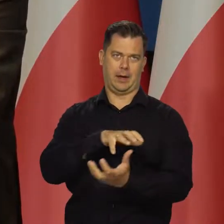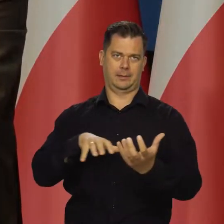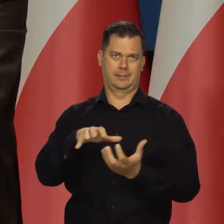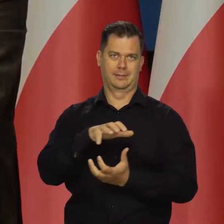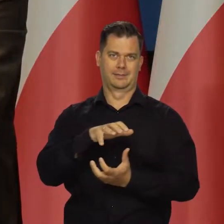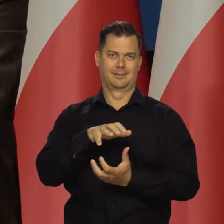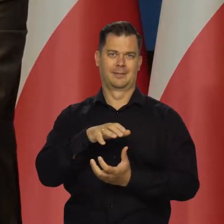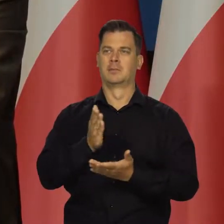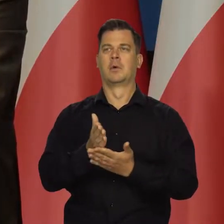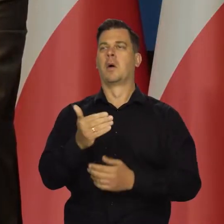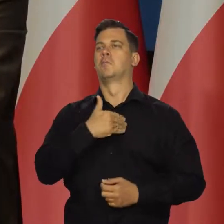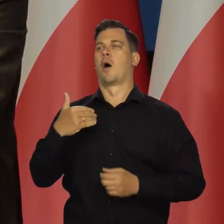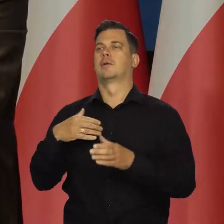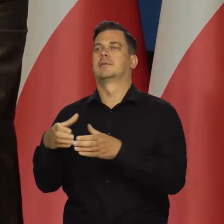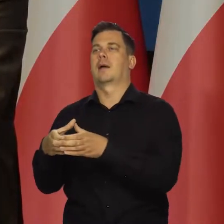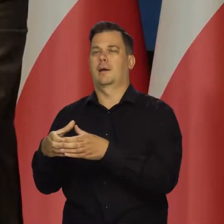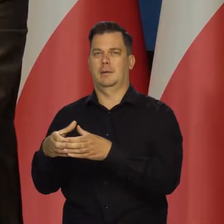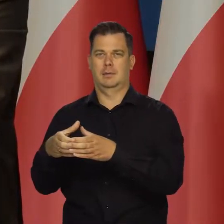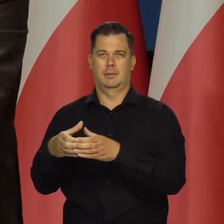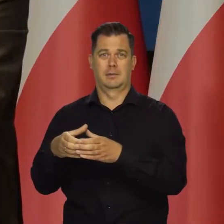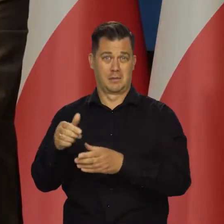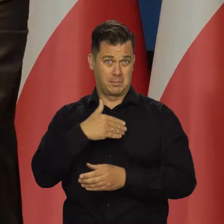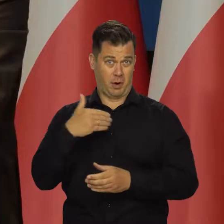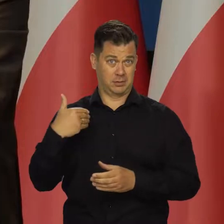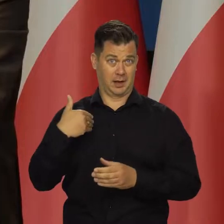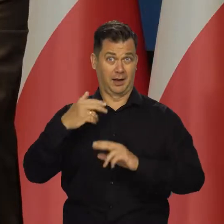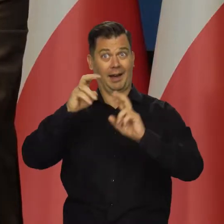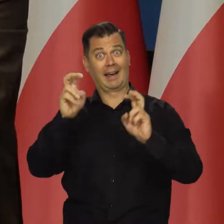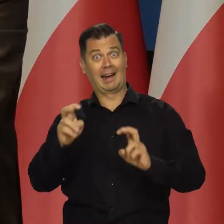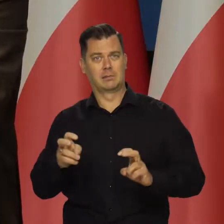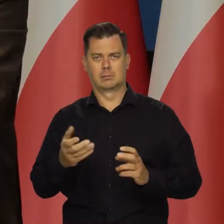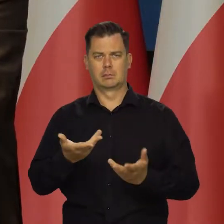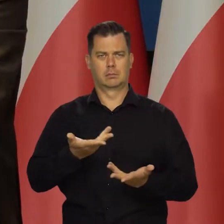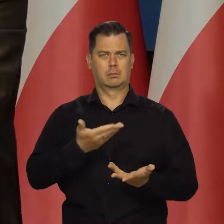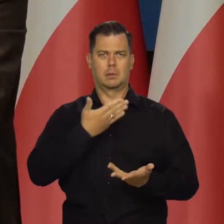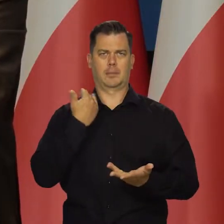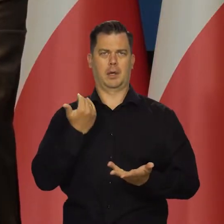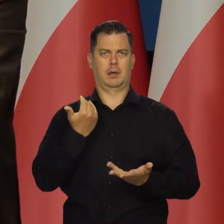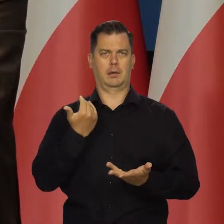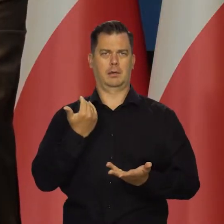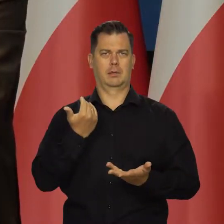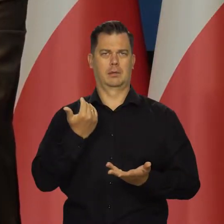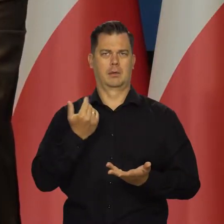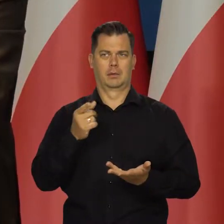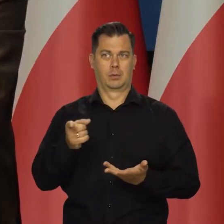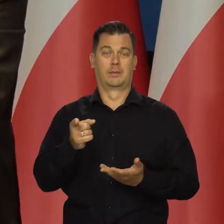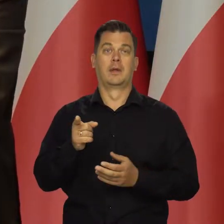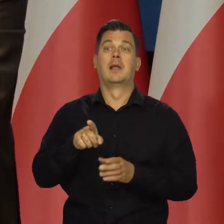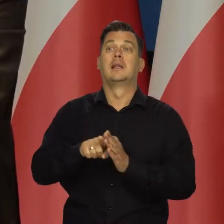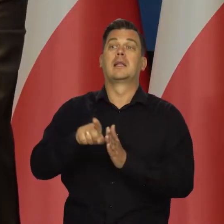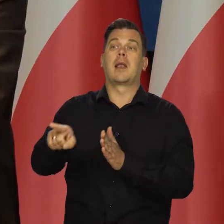to nie mam tu na myśli Polski, Bo w Polsce nic szczególnie osobnego, partykularnego nie występuje.